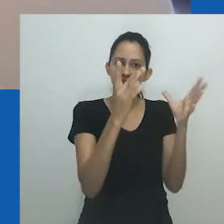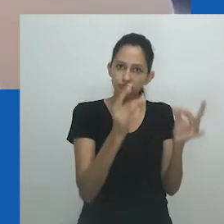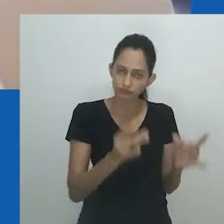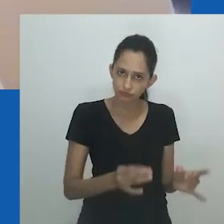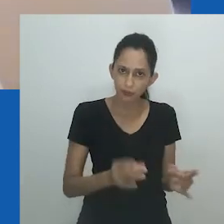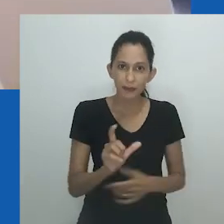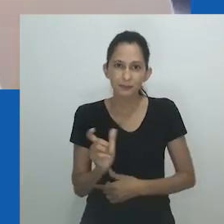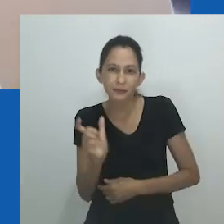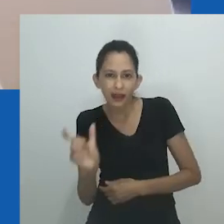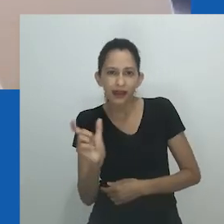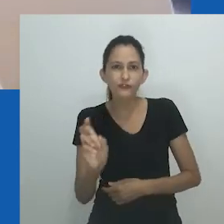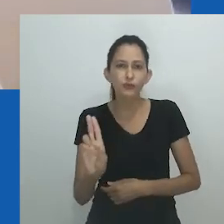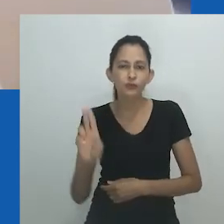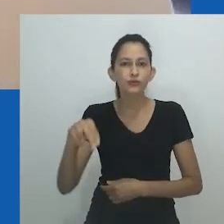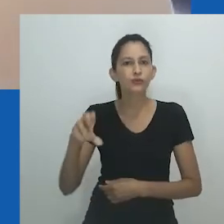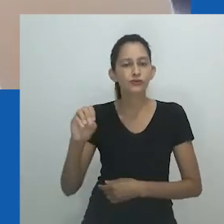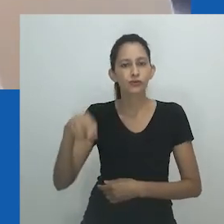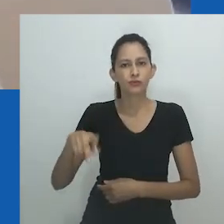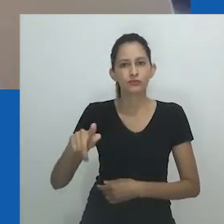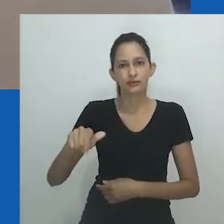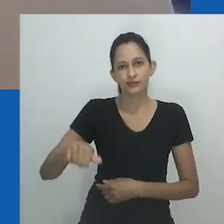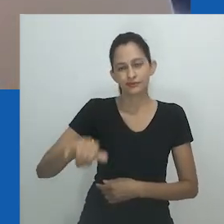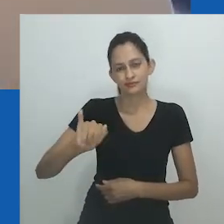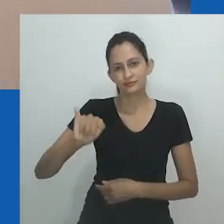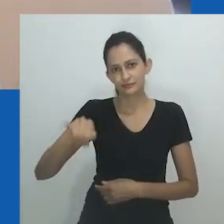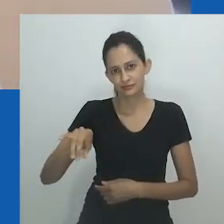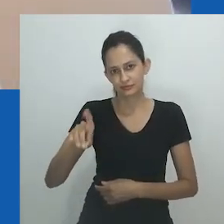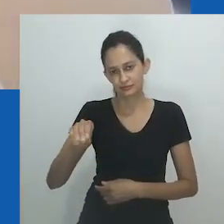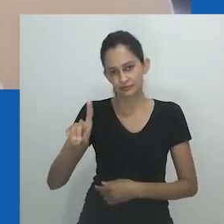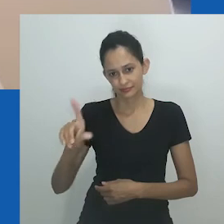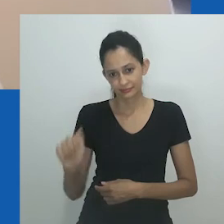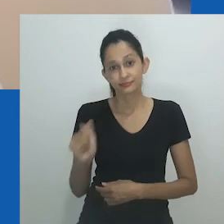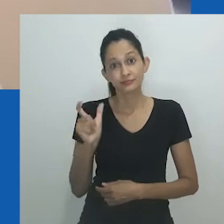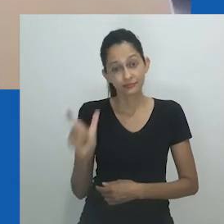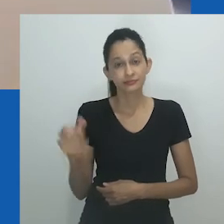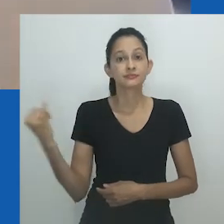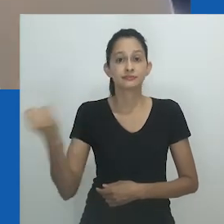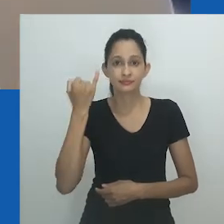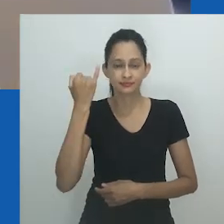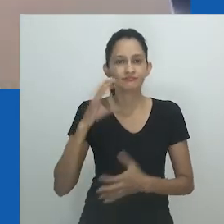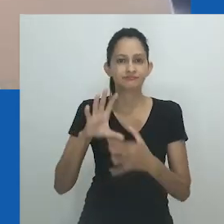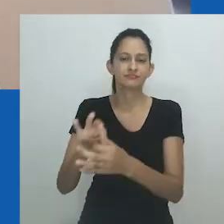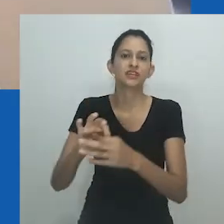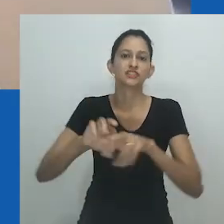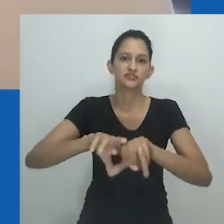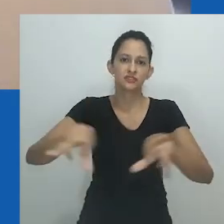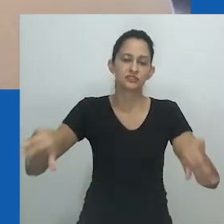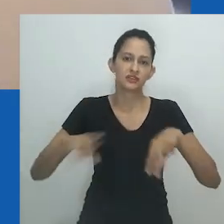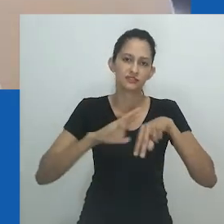Refletindo sobre o arquivo fotográfico de Zanele Muholi, Gabeba Baderon observa como Muholi faz uso da frase “gênero dentro do gênero"